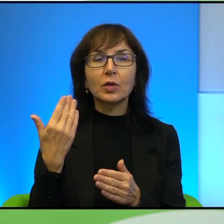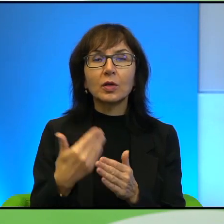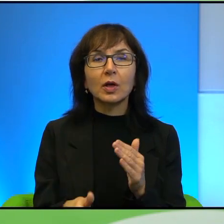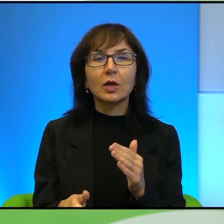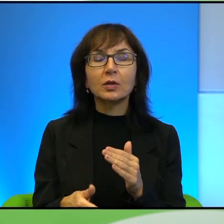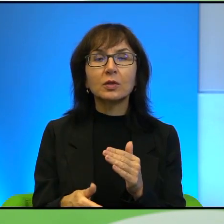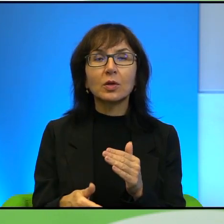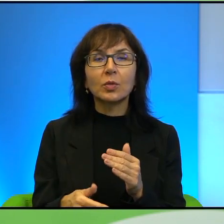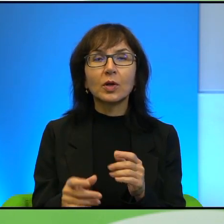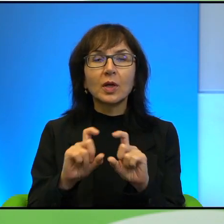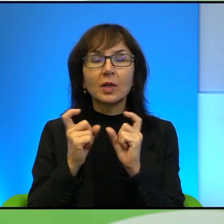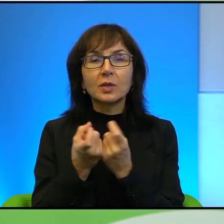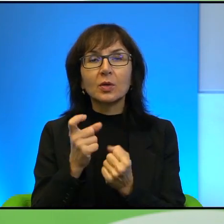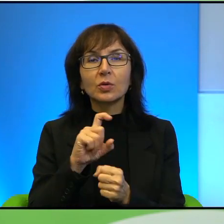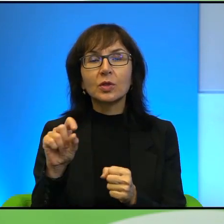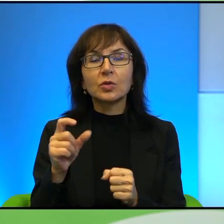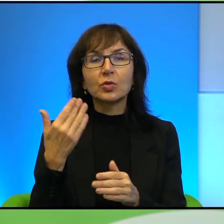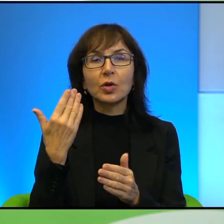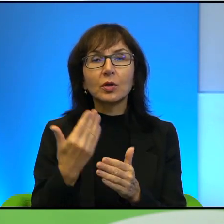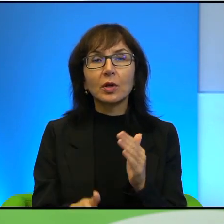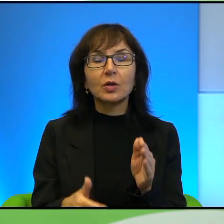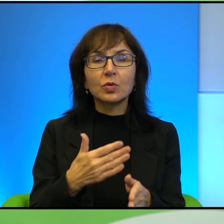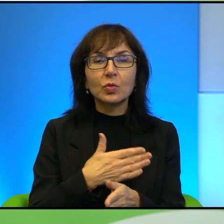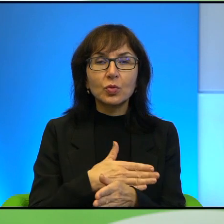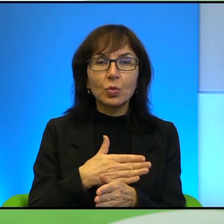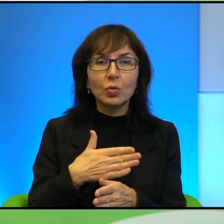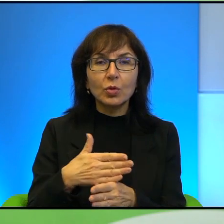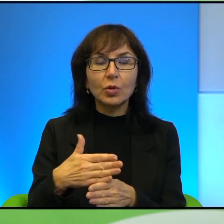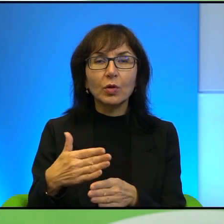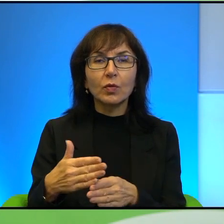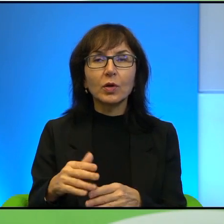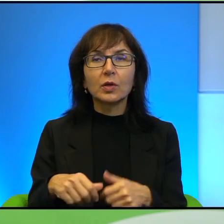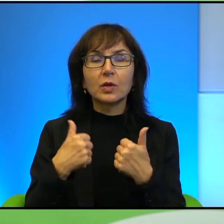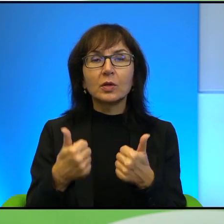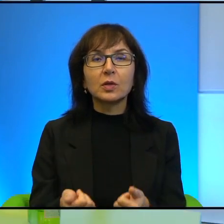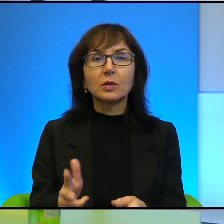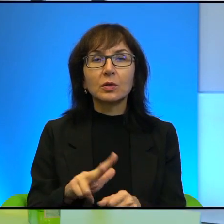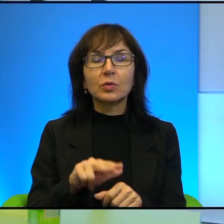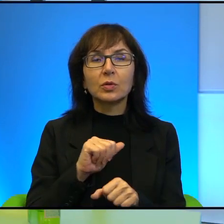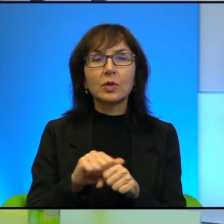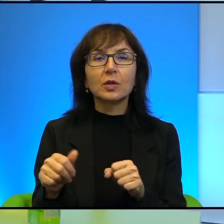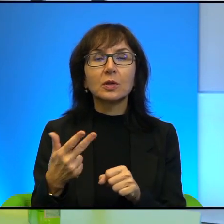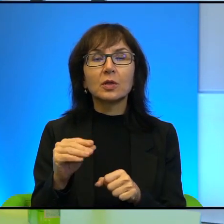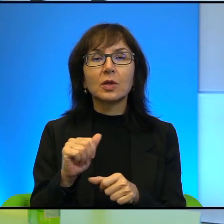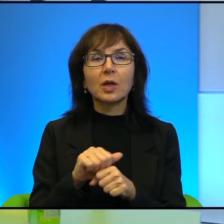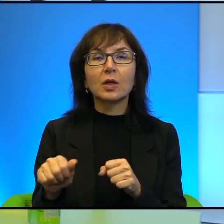oni ciągle coś tracą, jakby stopniowo coś tracą. Więc ten stan, który jest, to nie jest coś, coś takiego, że to stoi w miejscu,